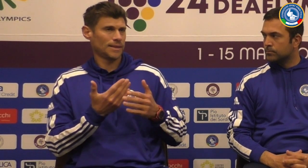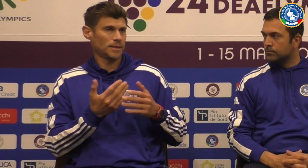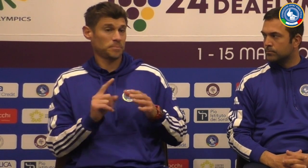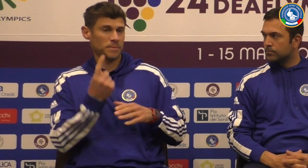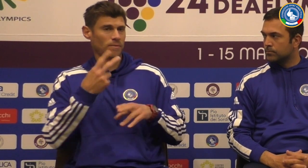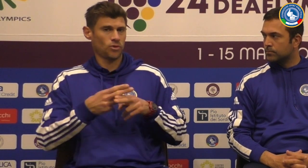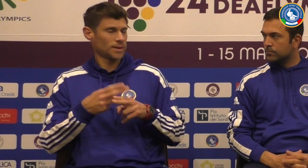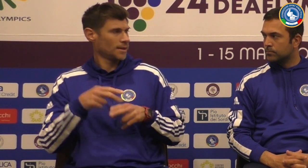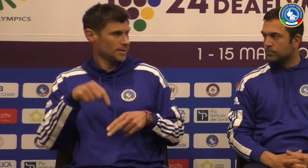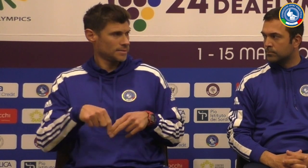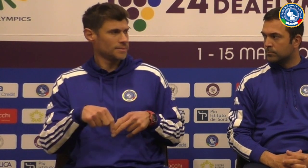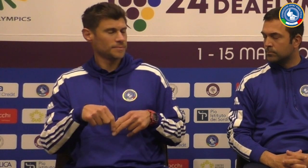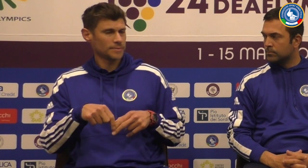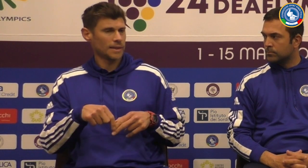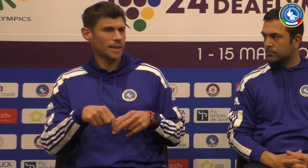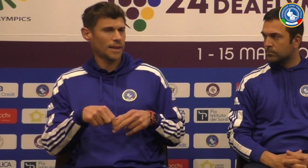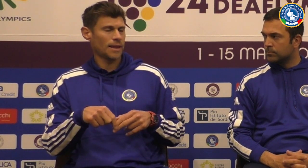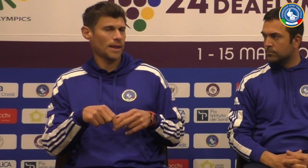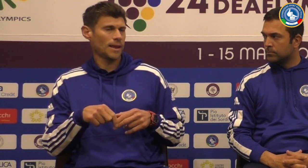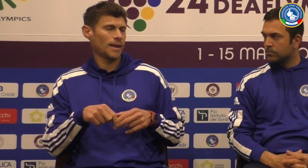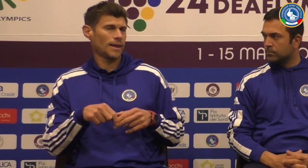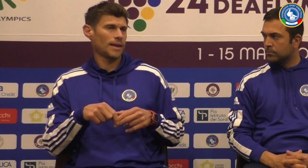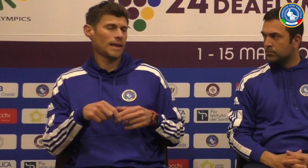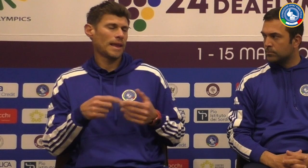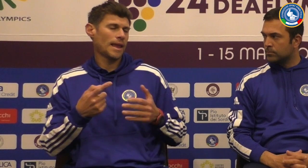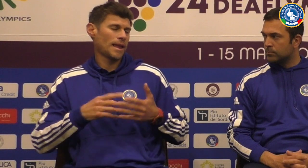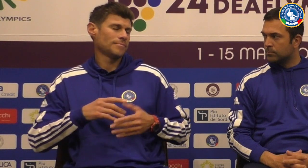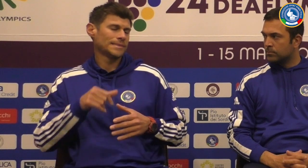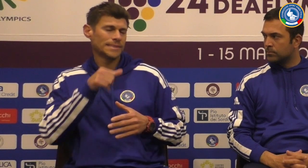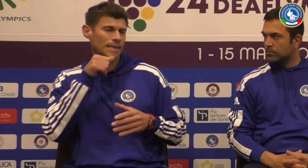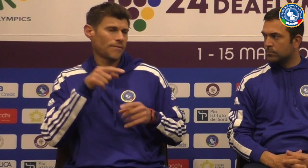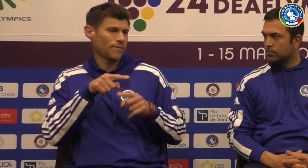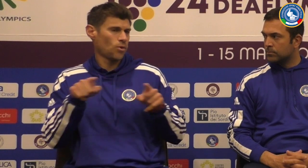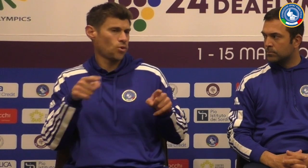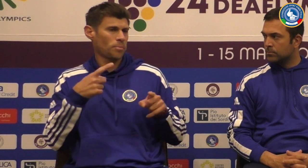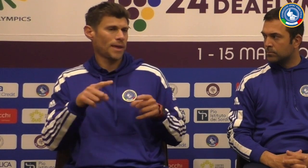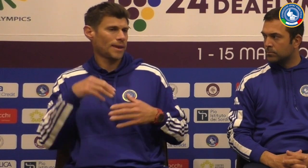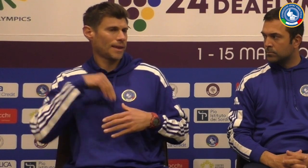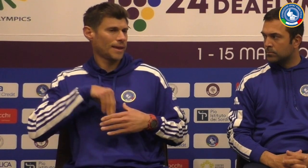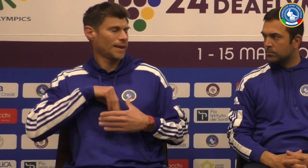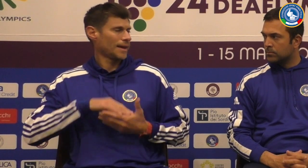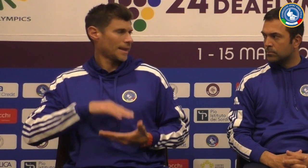abbiamo 83 di nuovi che la mia volta che partecipano in piedi questo